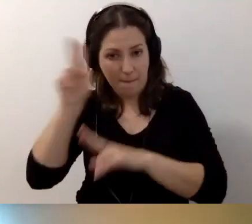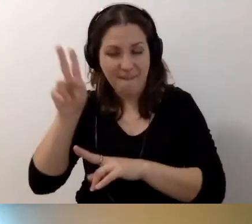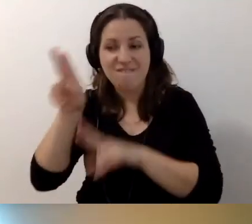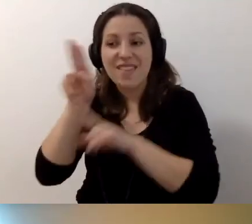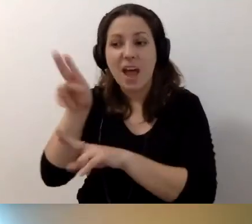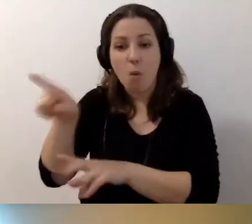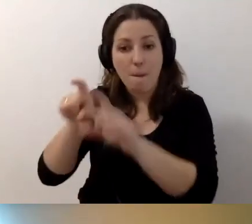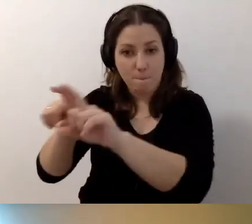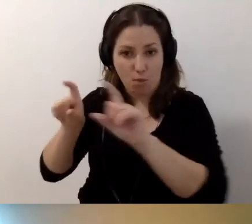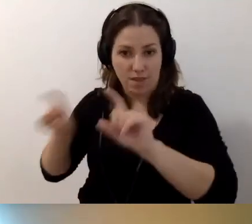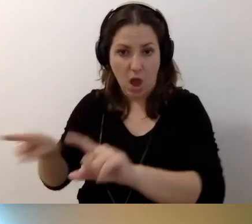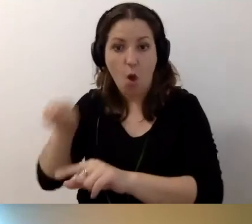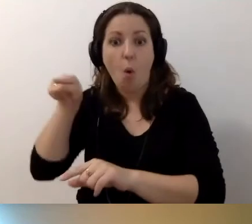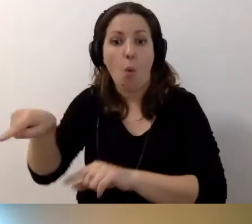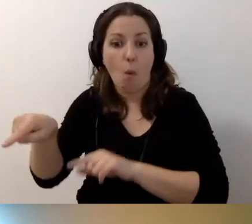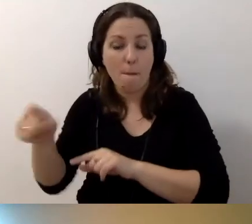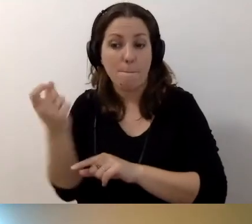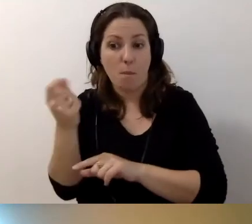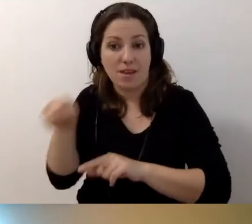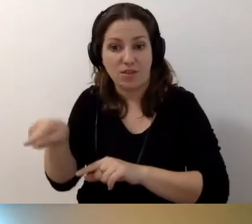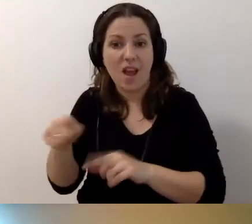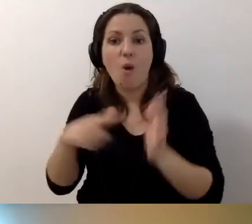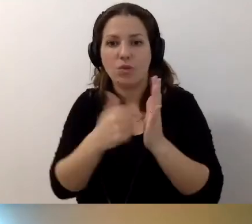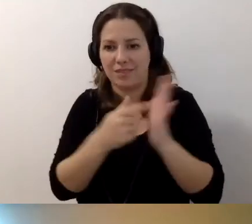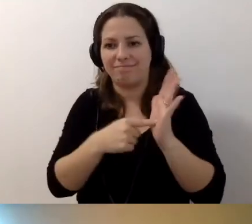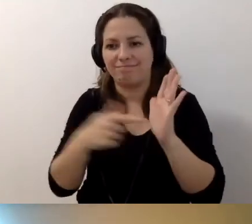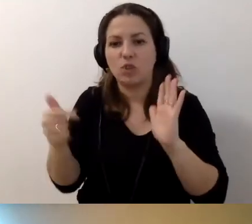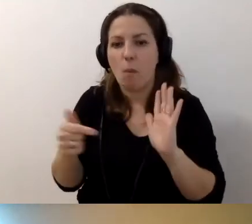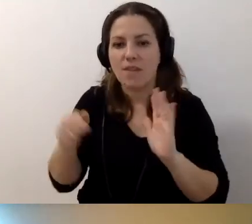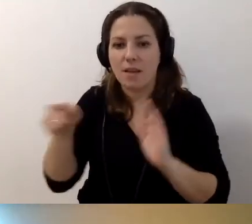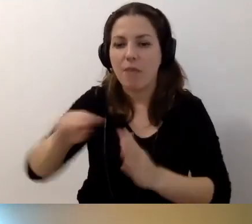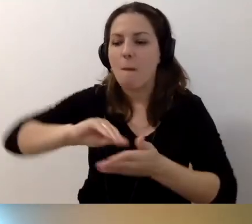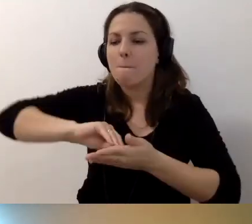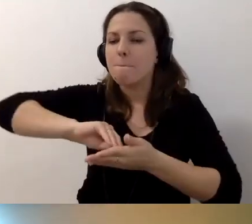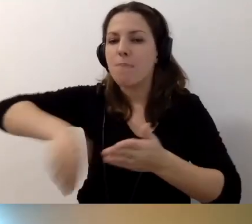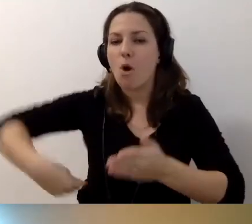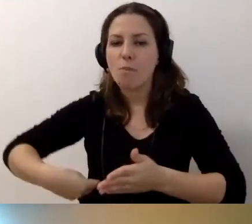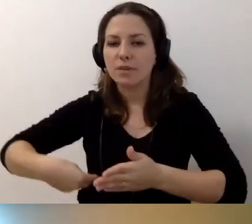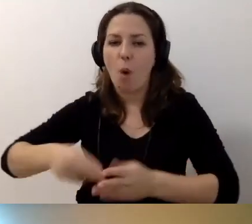to ustawa już nas do tego zobowiązuje. Podpisujemy umowy.